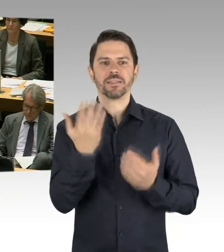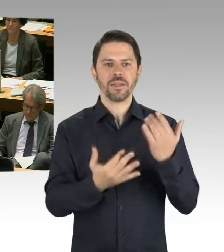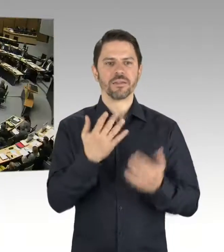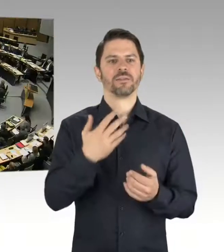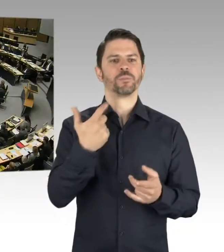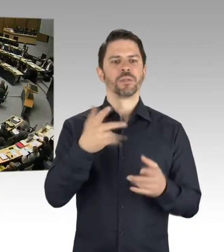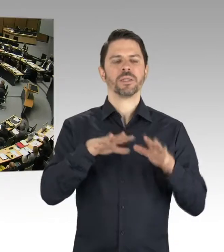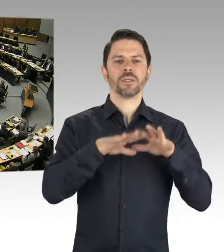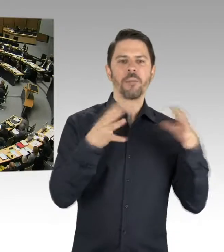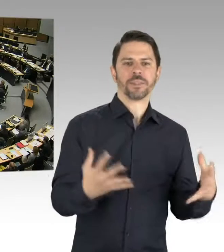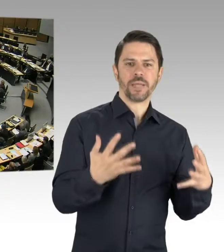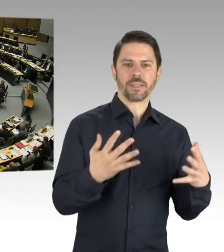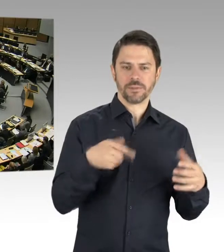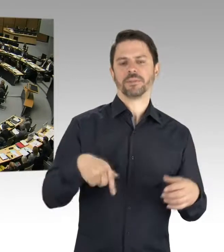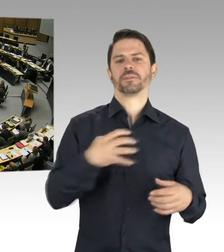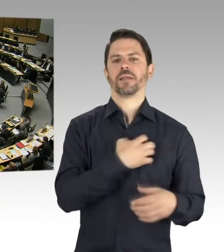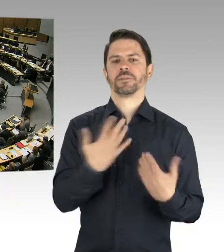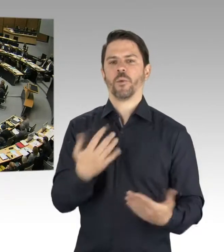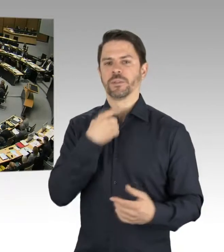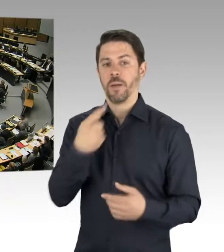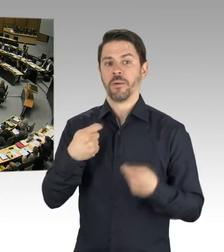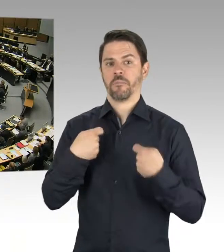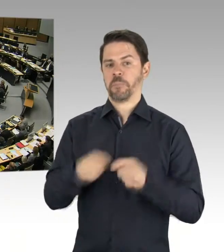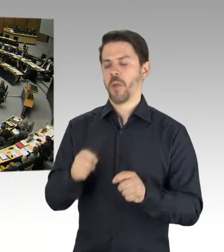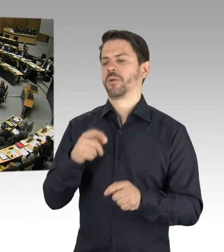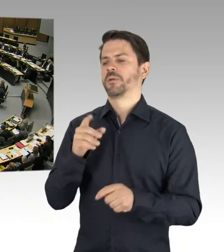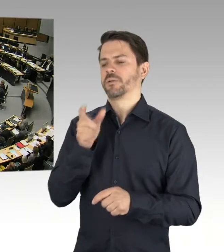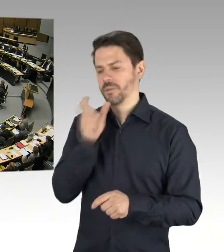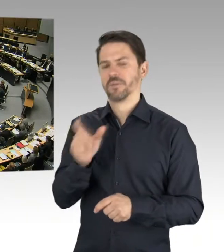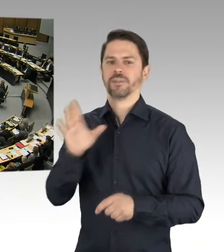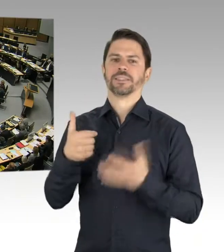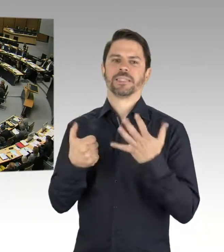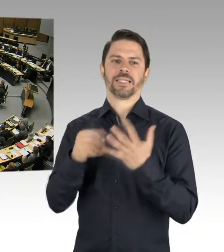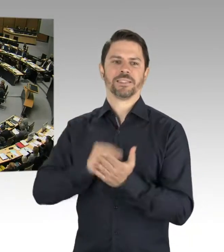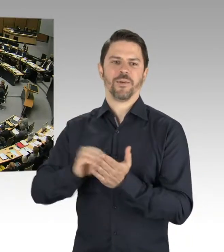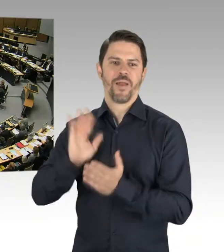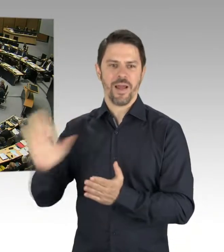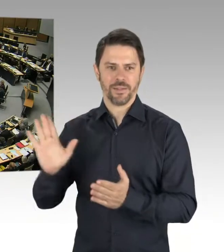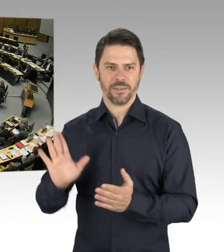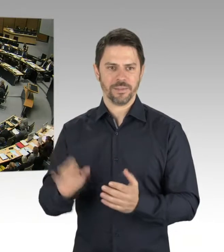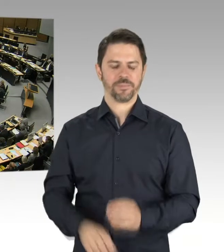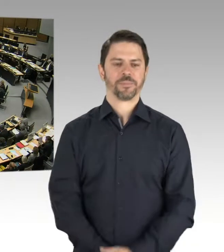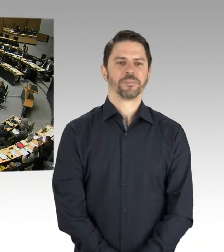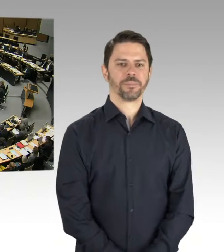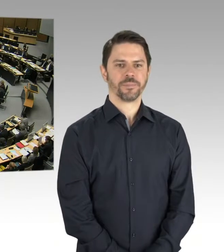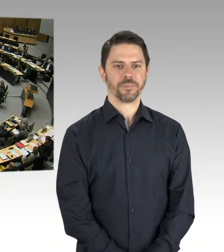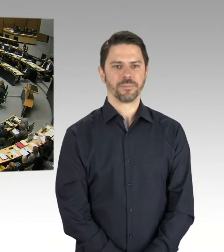(Präsidium) Die zweite Nachfrage geht an Frau Kittler. Bitte schön, Sie haben das Wort. (Rednerwechsel) Ja, vielen Dank.